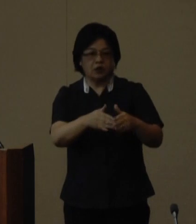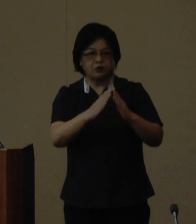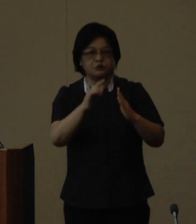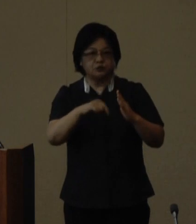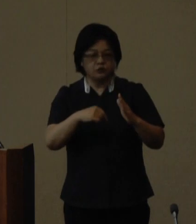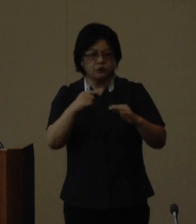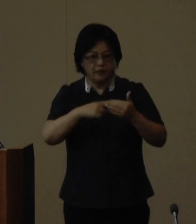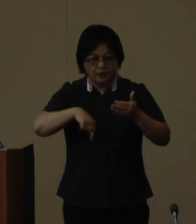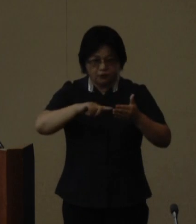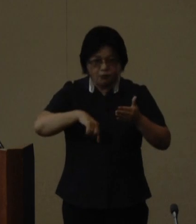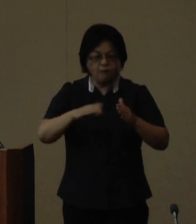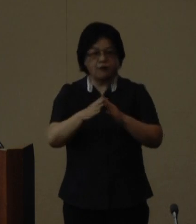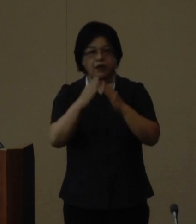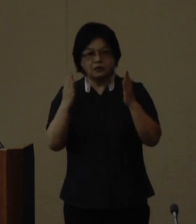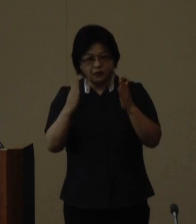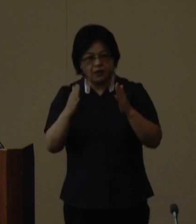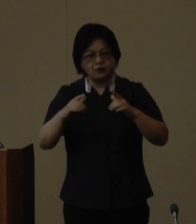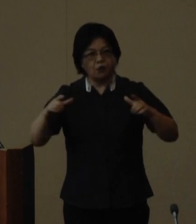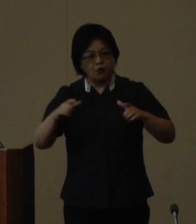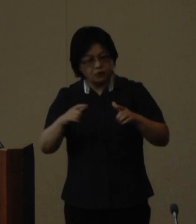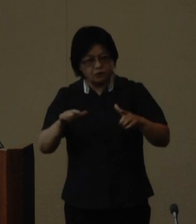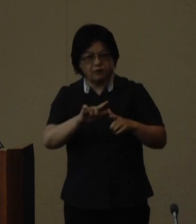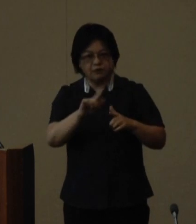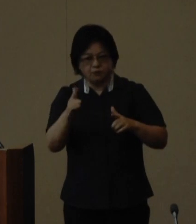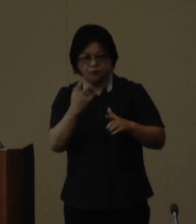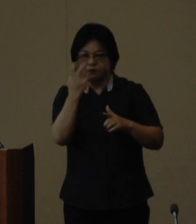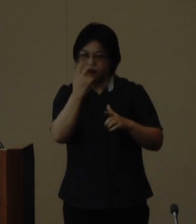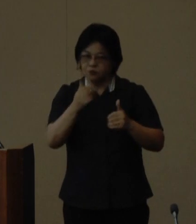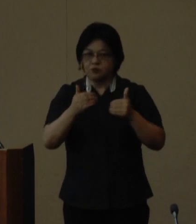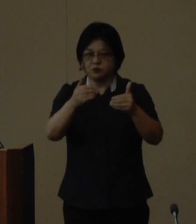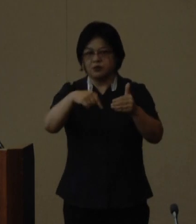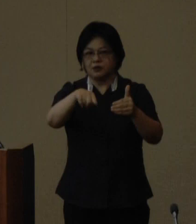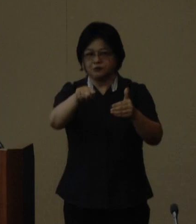開催規模等の検討を行って参り ます